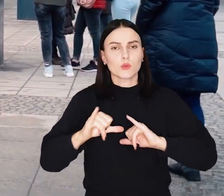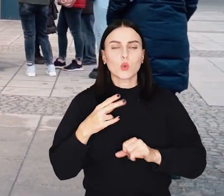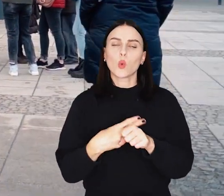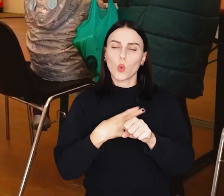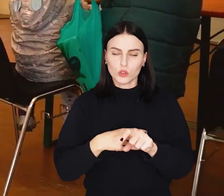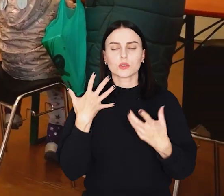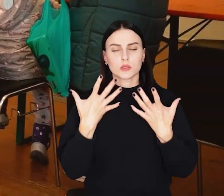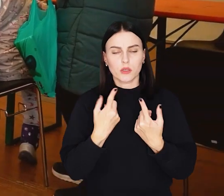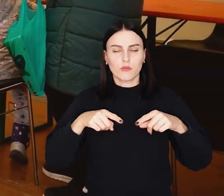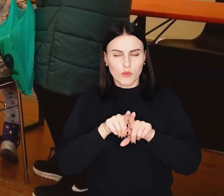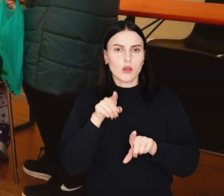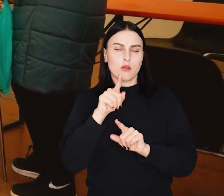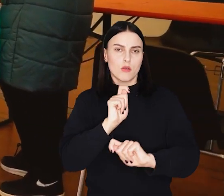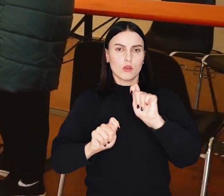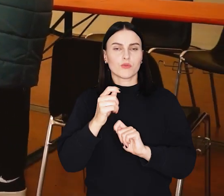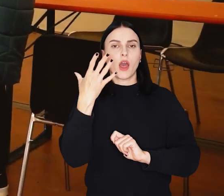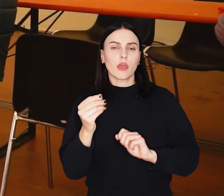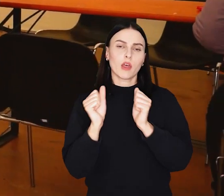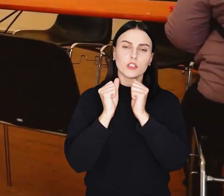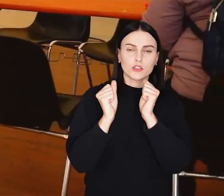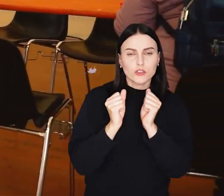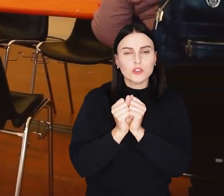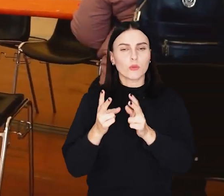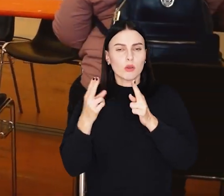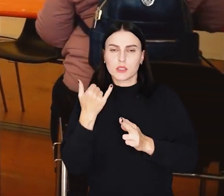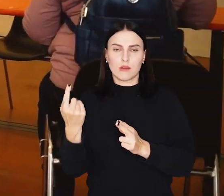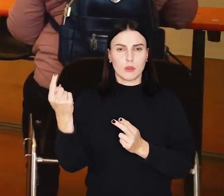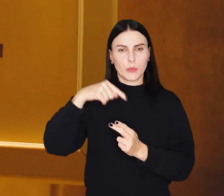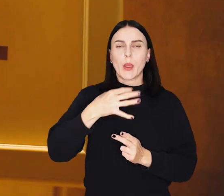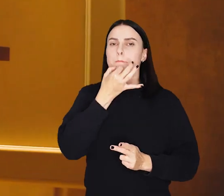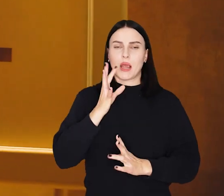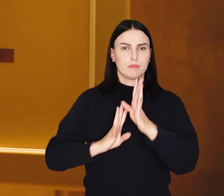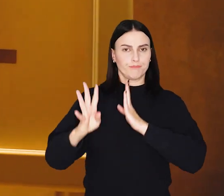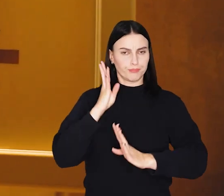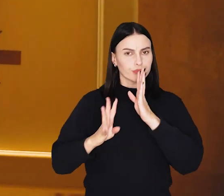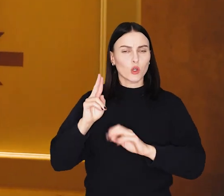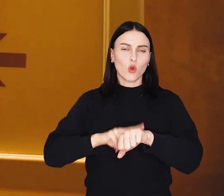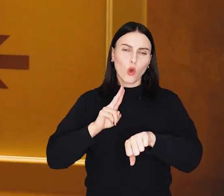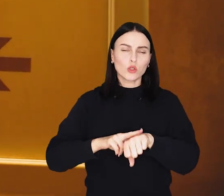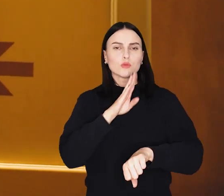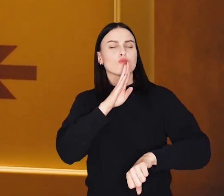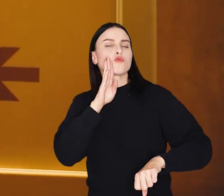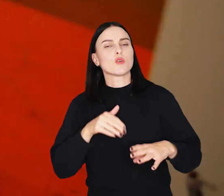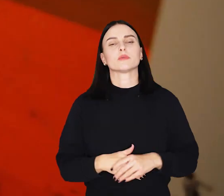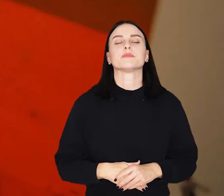Urząd sięga po to rozwiązanie, ponieważ jesienią i zimą zmniejsza się zwykle liczba klientów w godzinach popołudniowych.